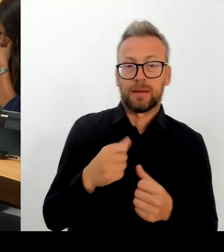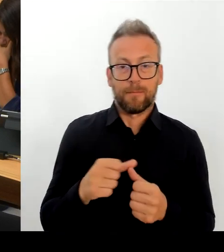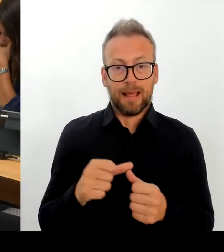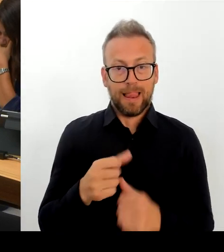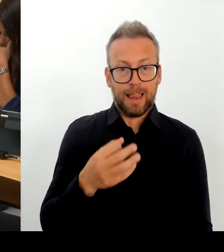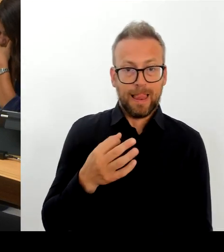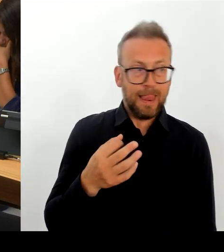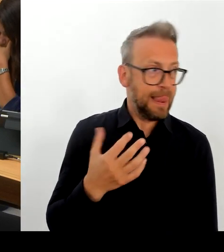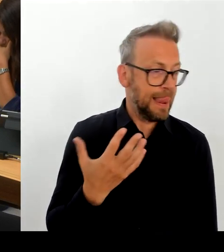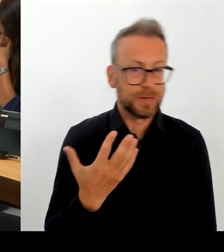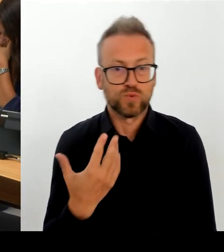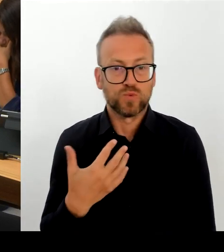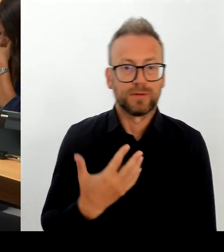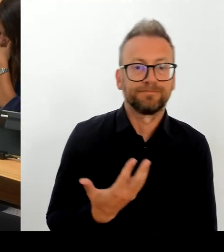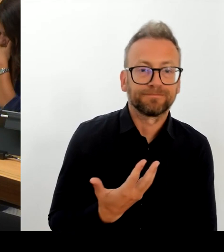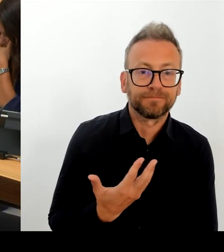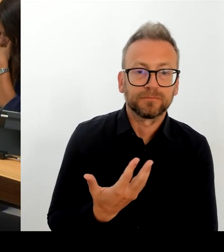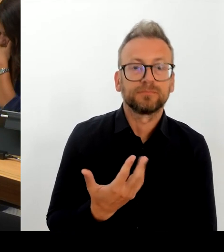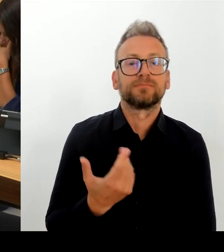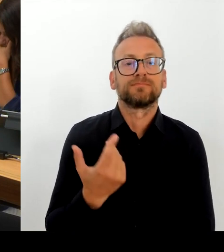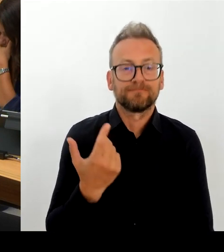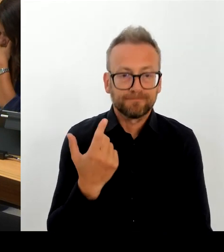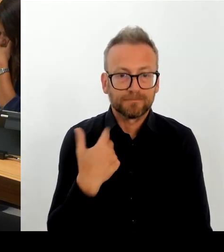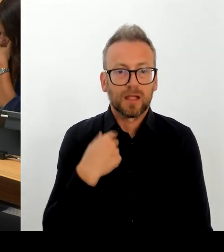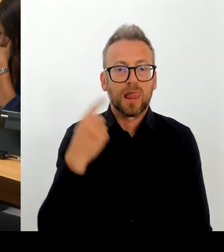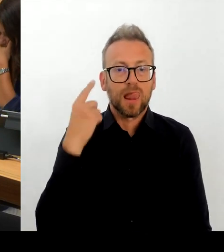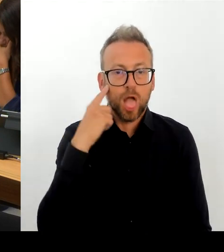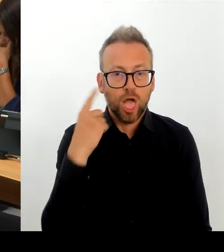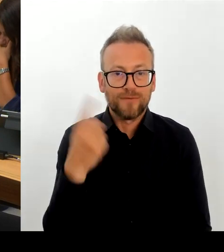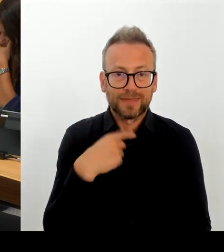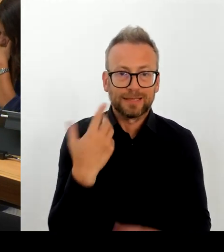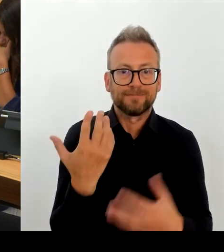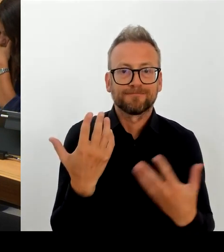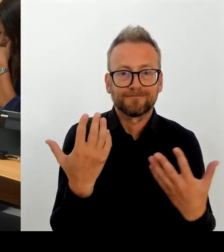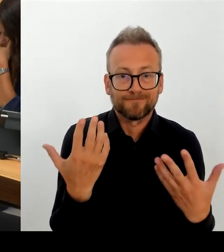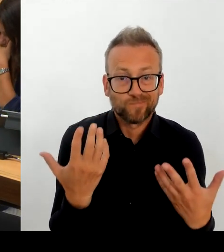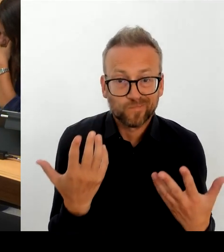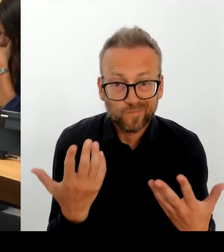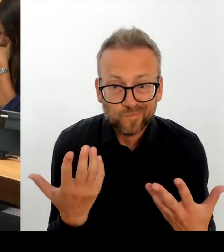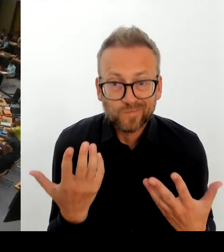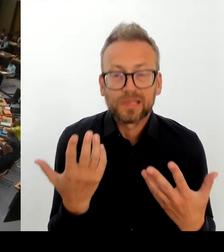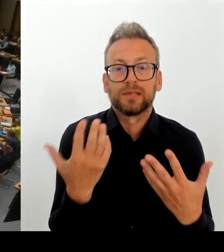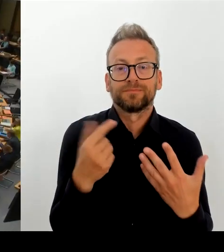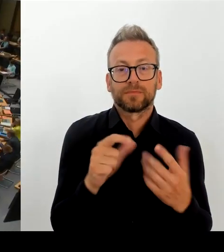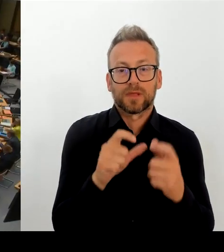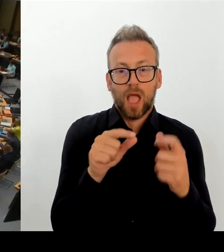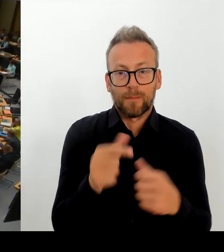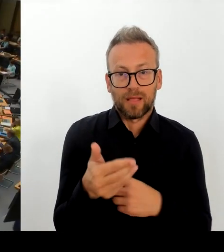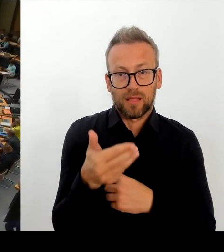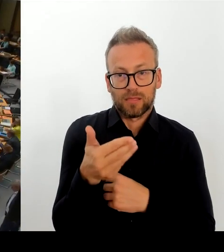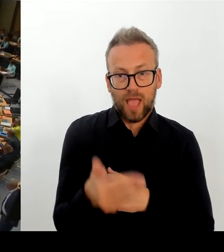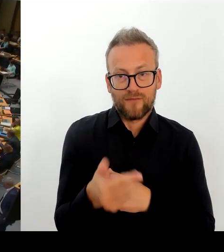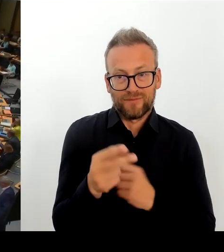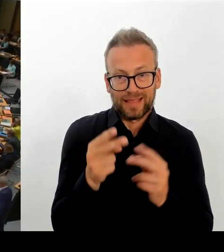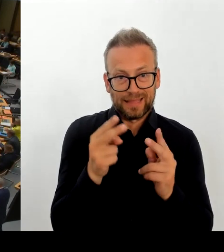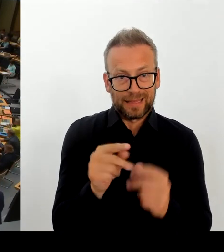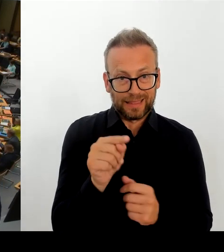Aber das ist der Auftrag, der uns gegeben wird. Und in den stecke ich auch persönlich sehr viel Energie. Vielen Dank. (Rednerwechsel) (Beifall) Vielen Dank, Herr Senator. Dann geht die erste